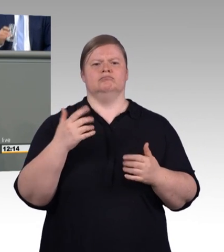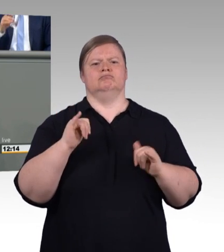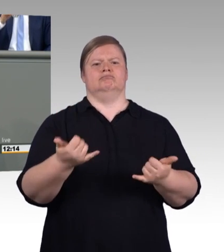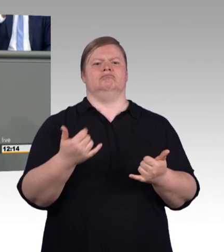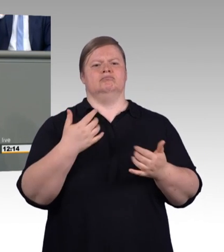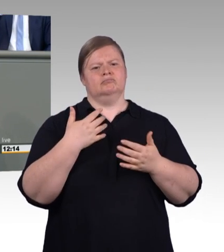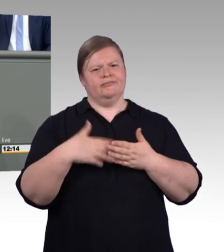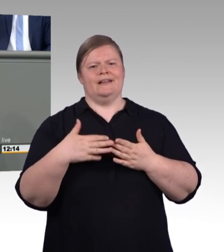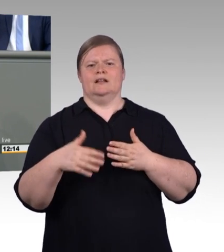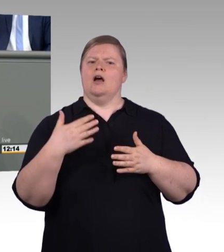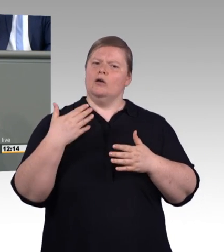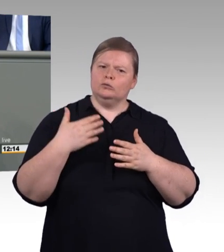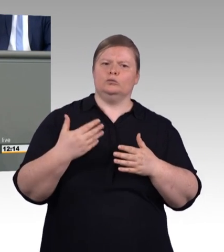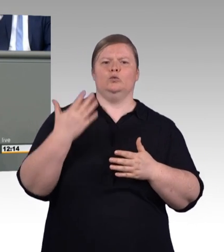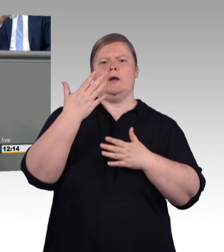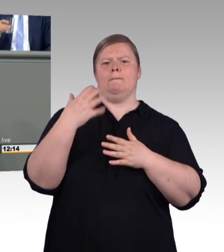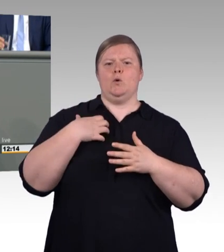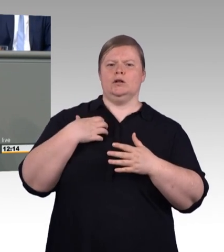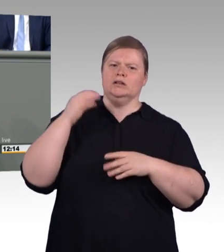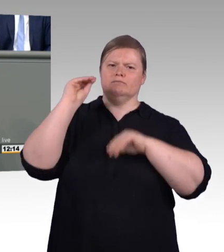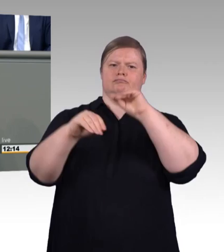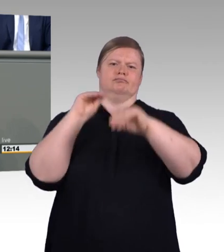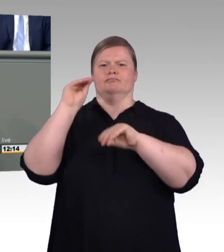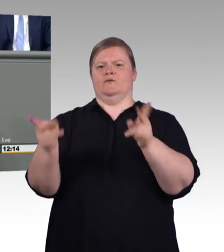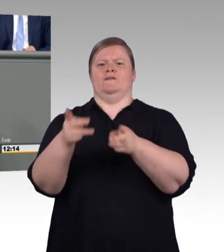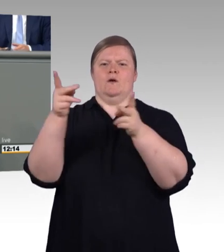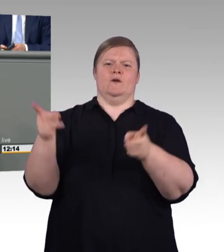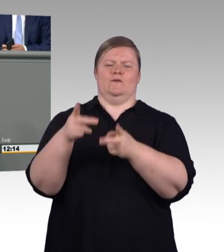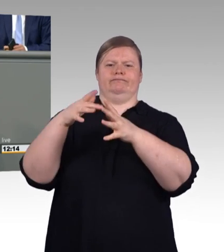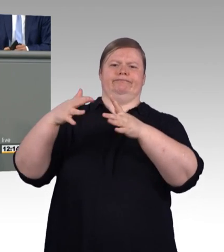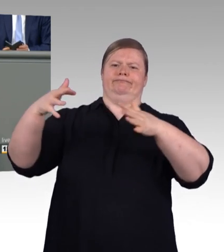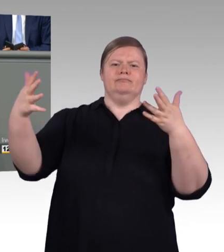vom Koalitionsvertrag an der Stelle gleich von Anfang an, vielleicht war es zu schnell für Sie